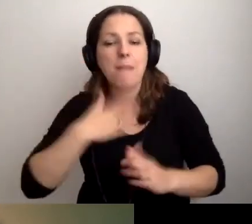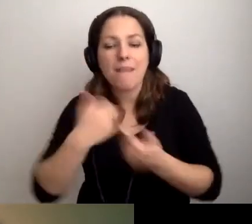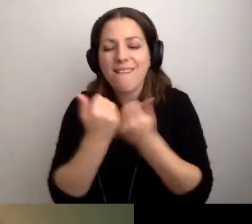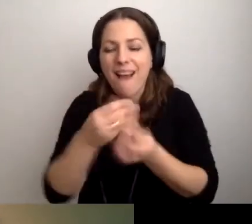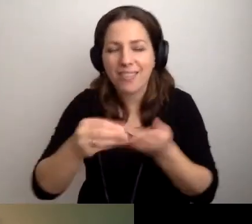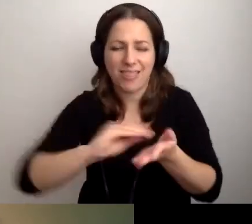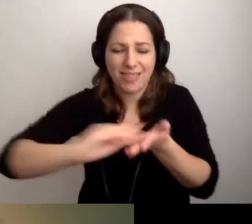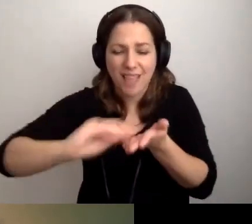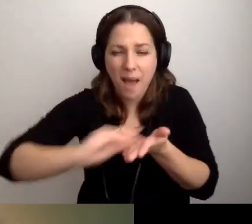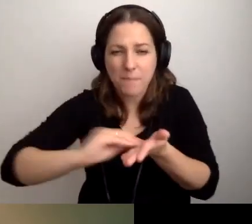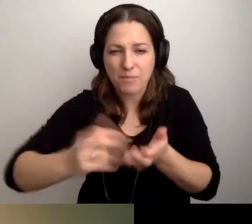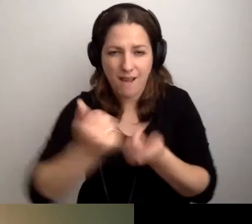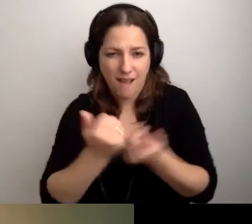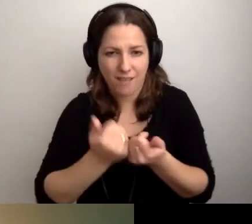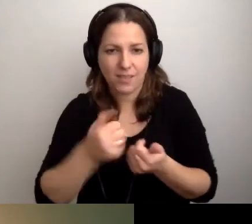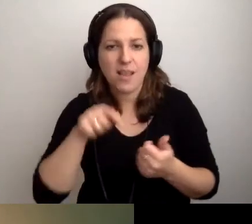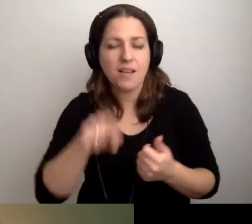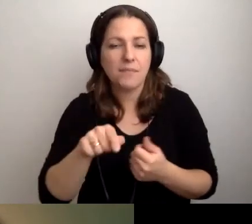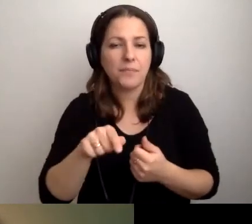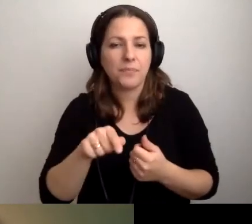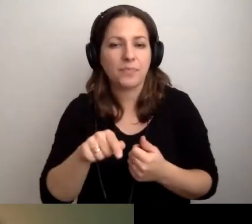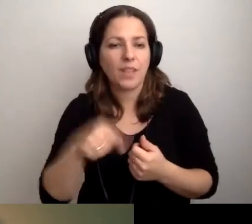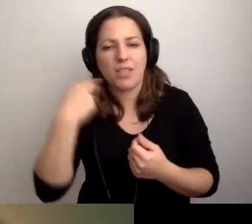Napiszmy, że nie rozumiemy.